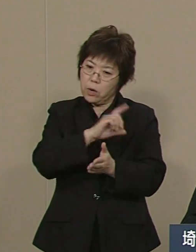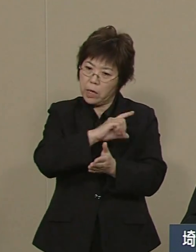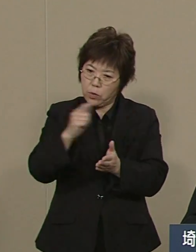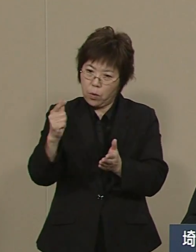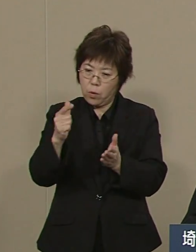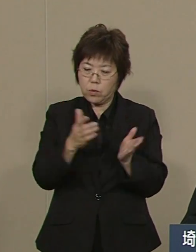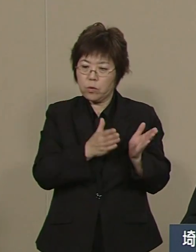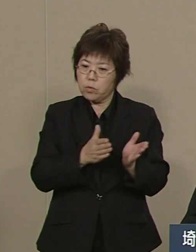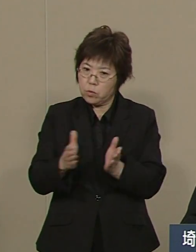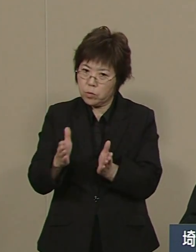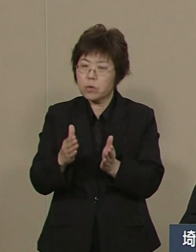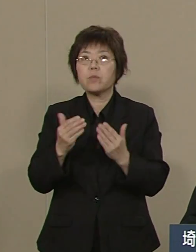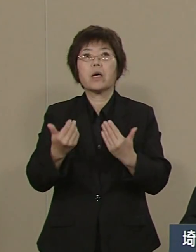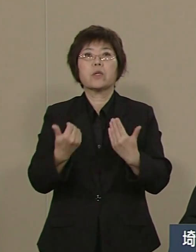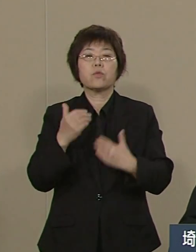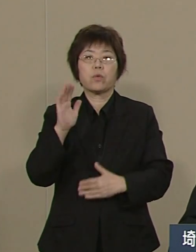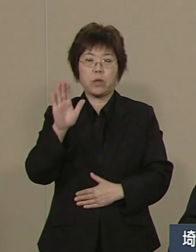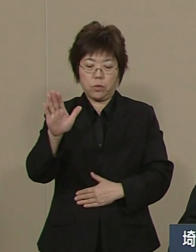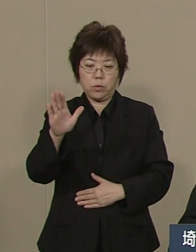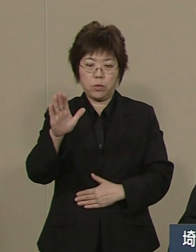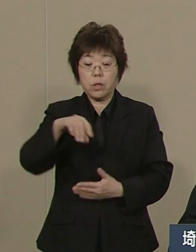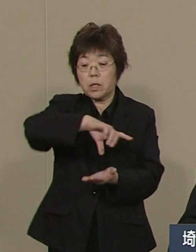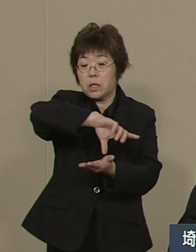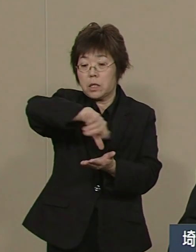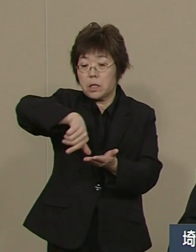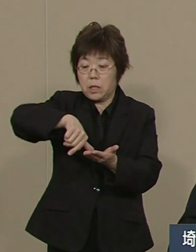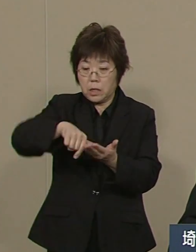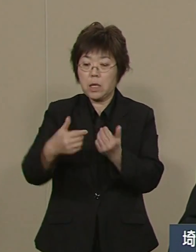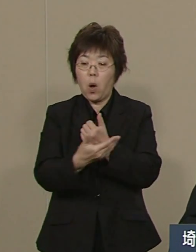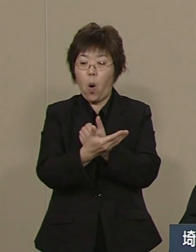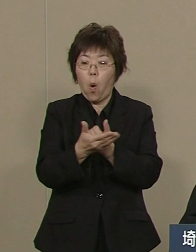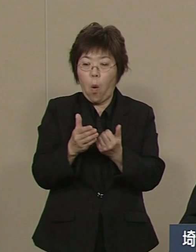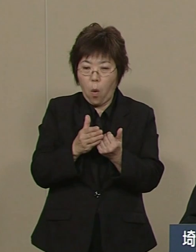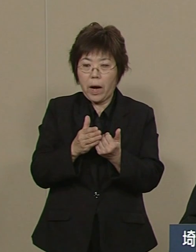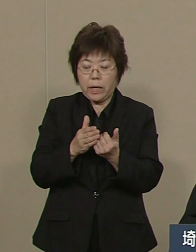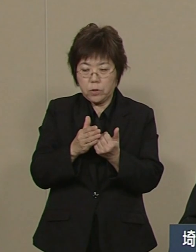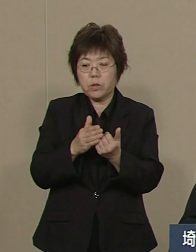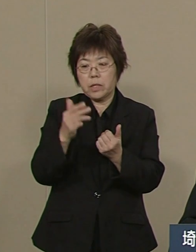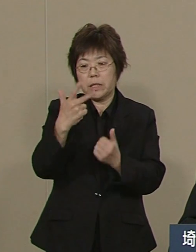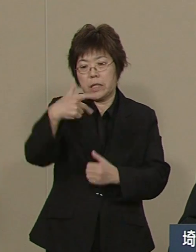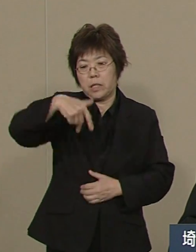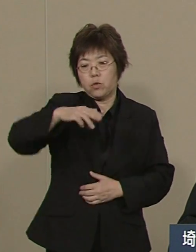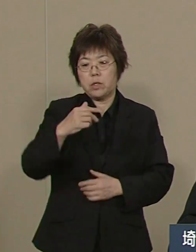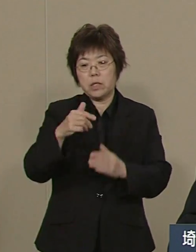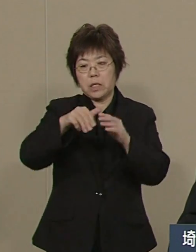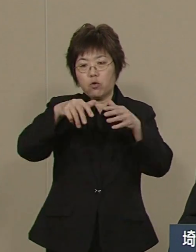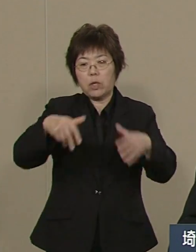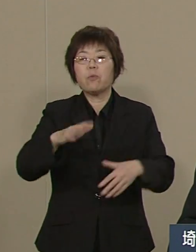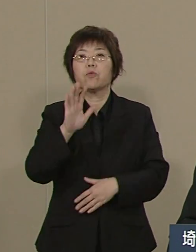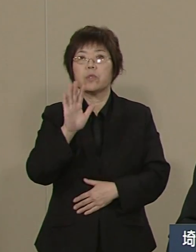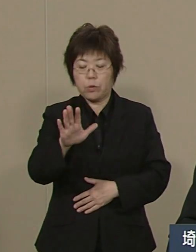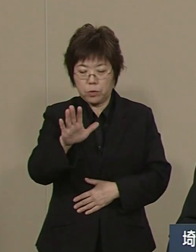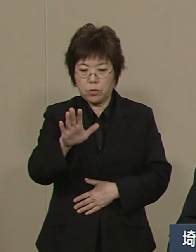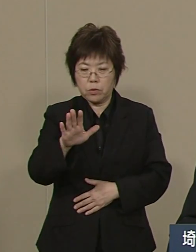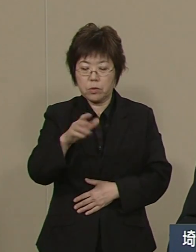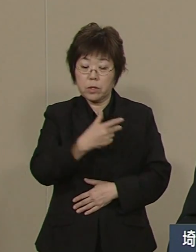その仕組みは 地域包括ケアシステムです 市町村が中核となって 訪問介護